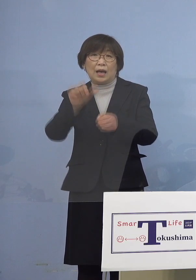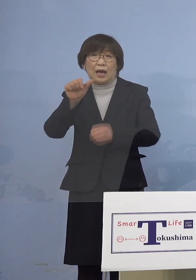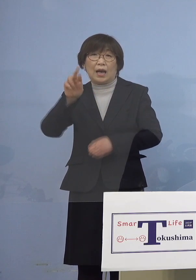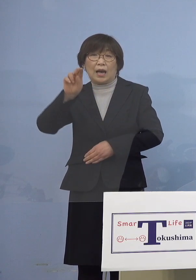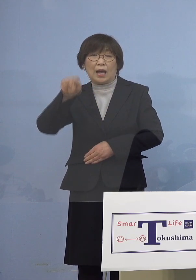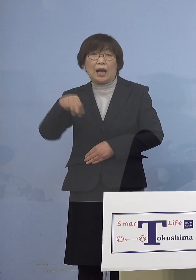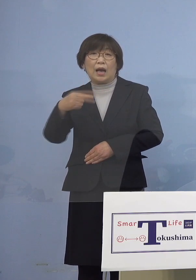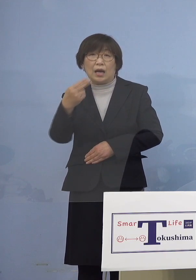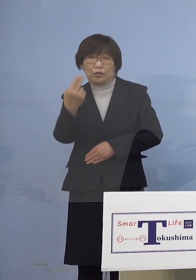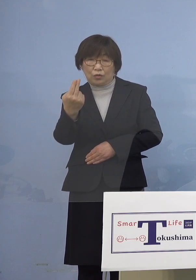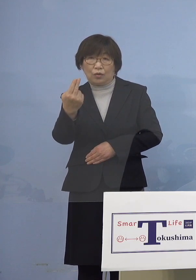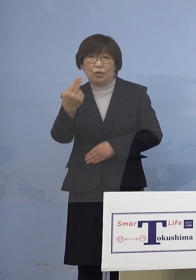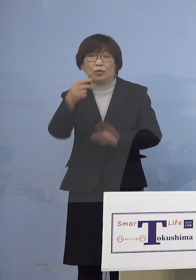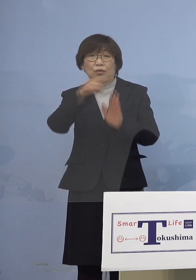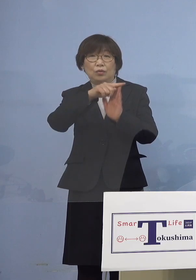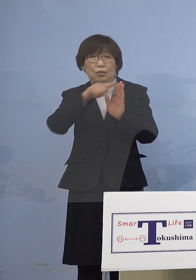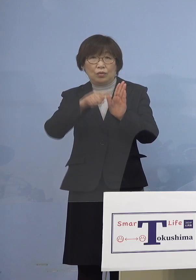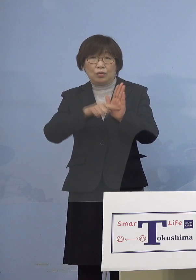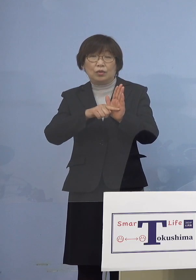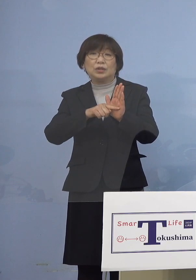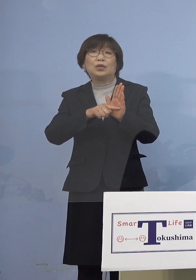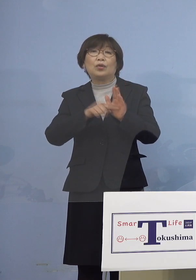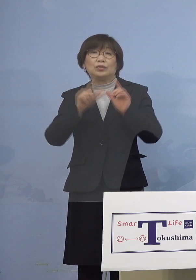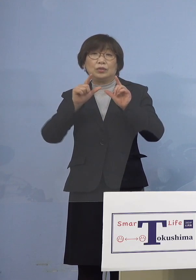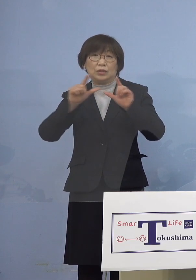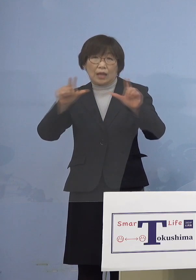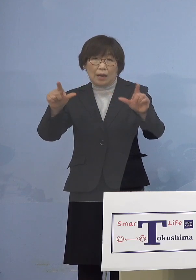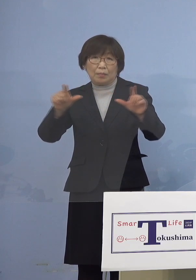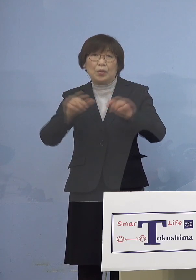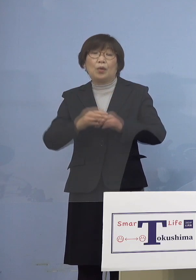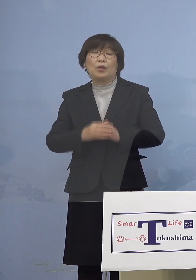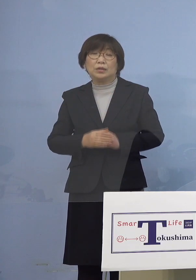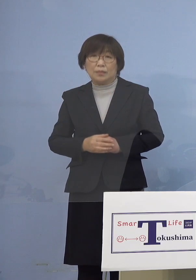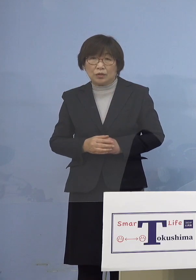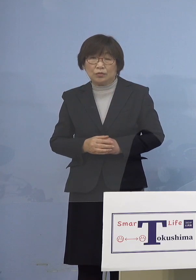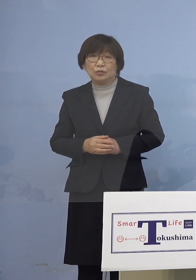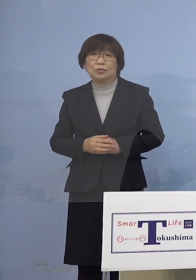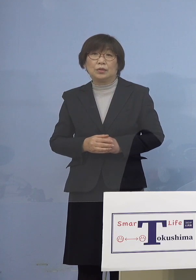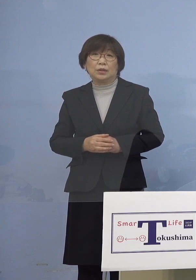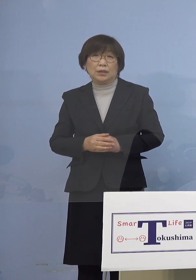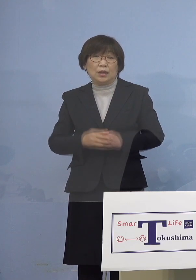指標について発表させていただきます 指標は2つ